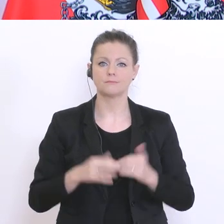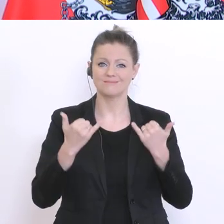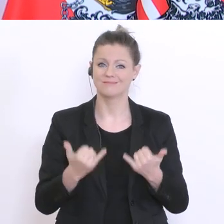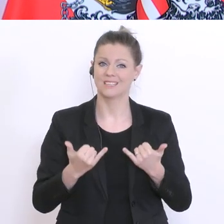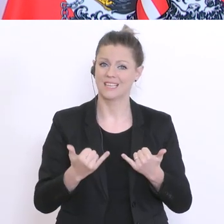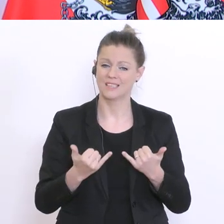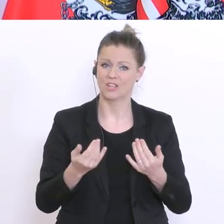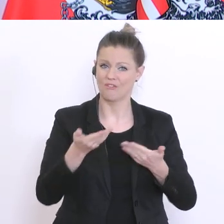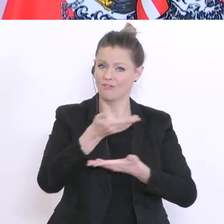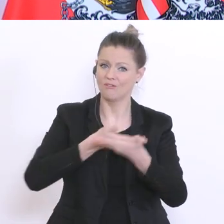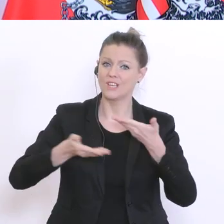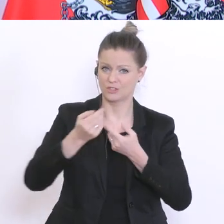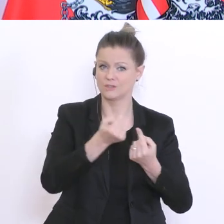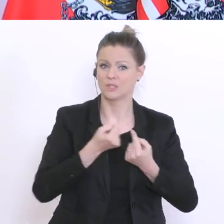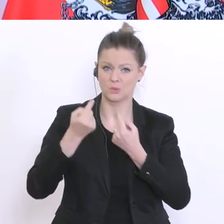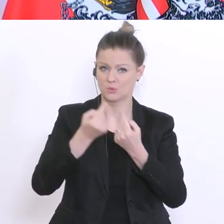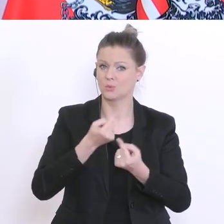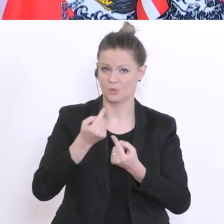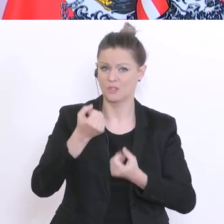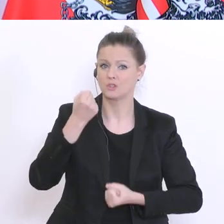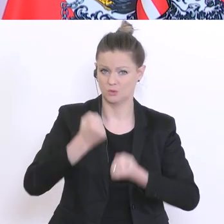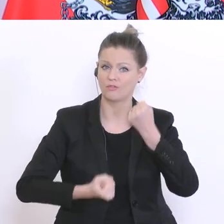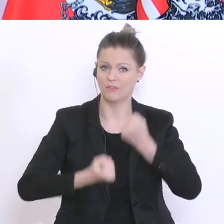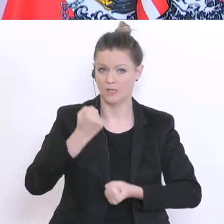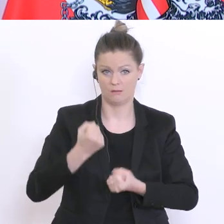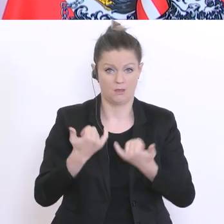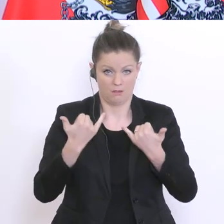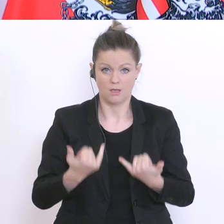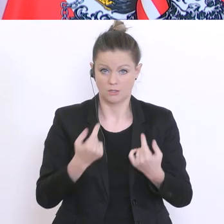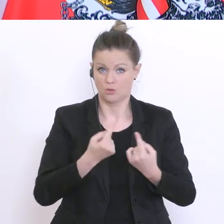und wir befinden uns unzweifelhaft in einer schwierigen wirtschaftlichen Situation, sind